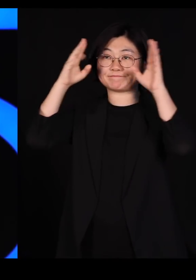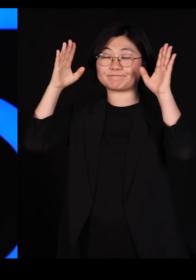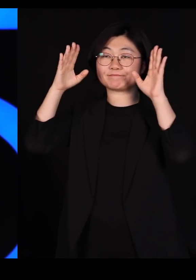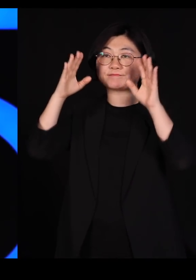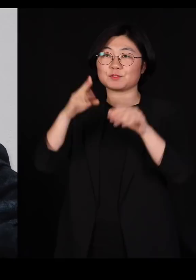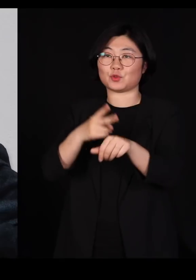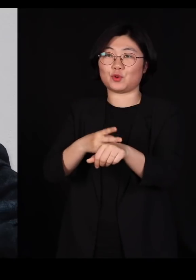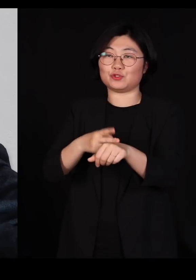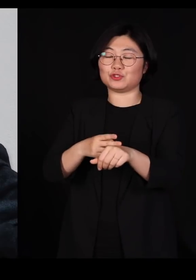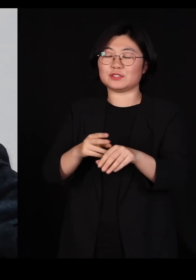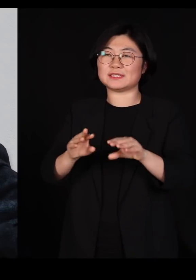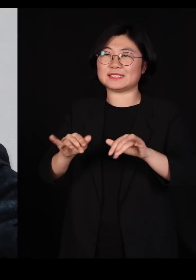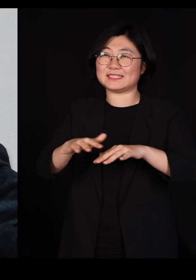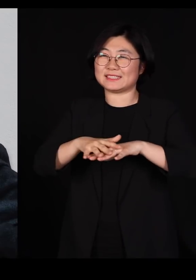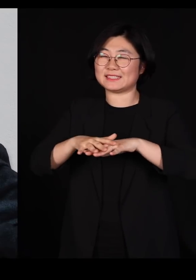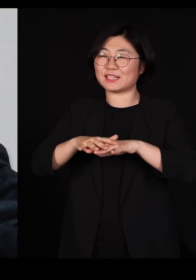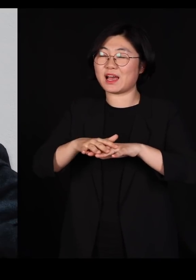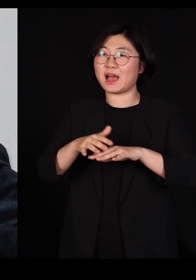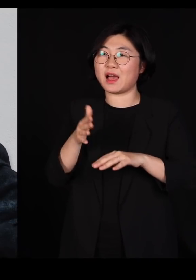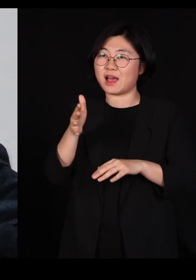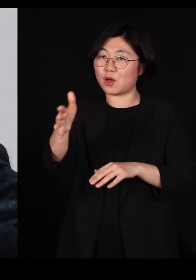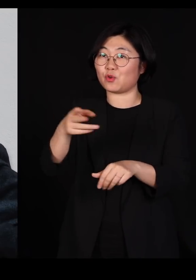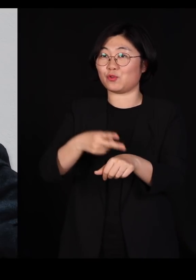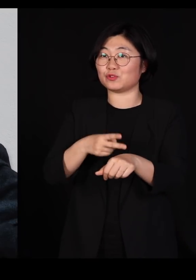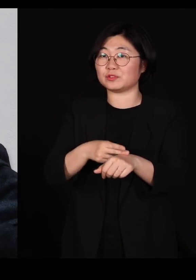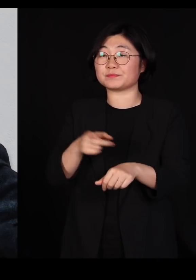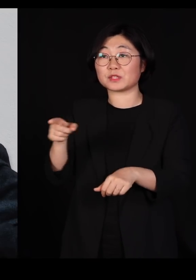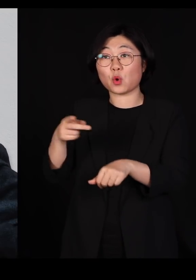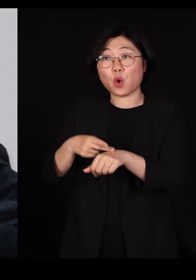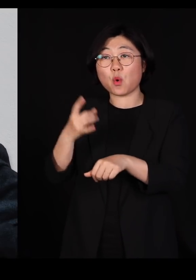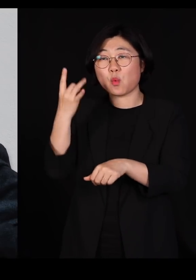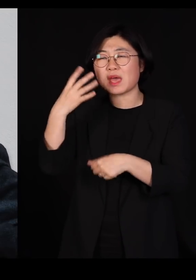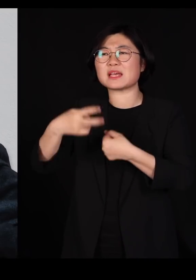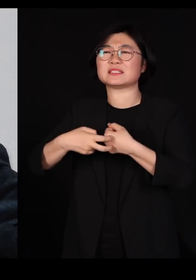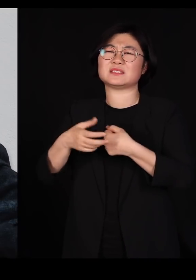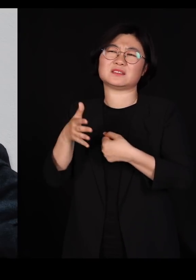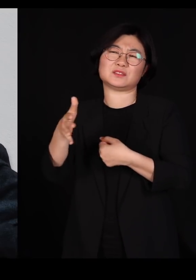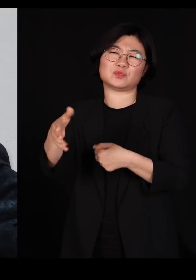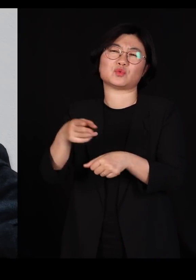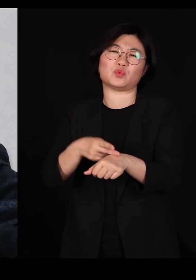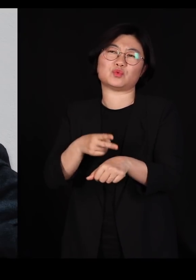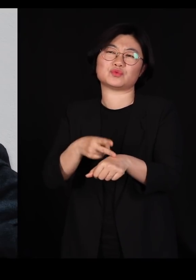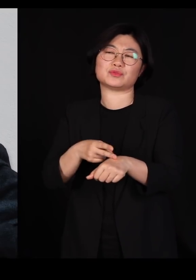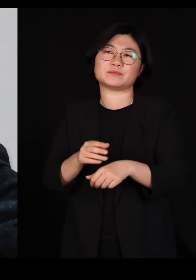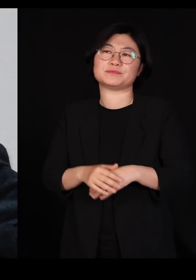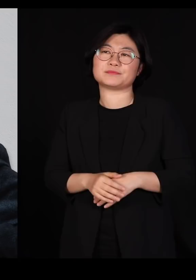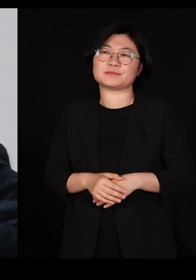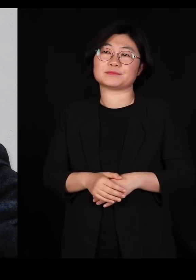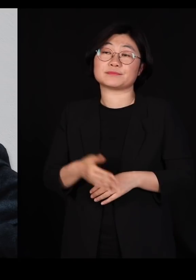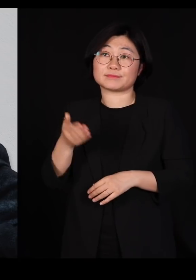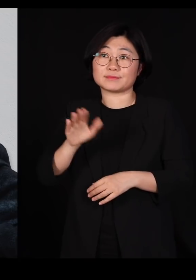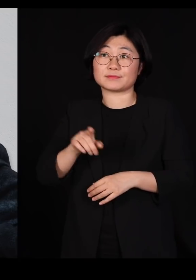지리학과 교수님이신데요 원래는 의과 대학 교수님이었어요 근데 워낙에 저분이